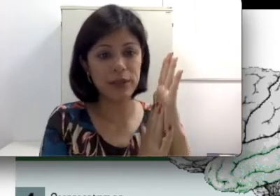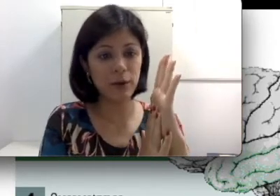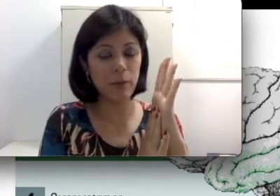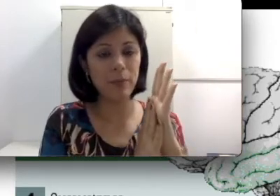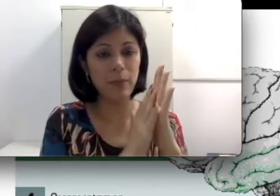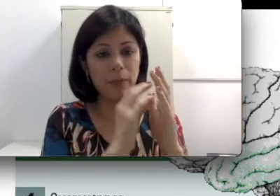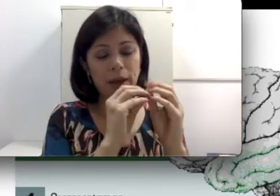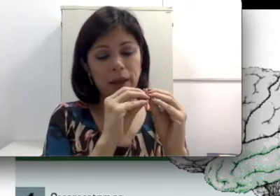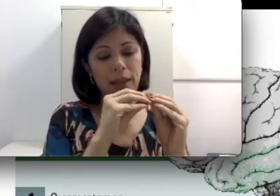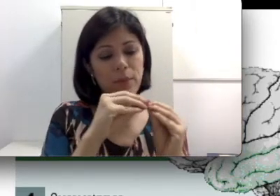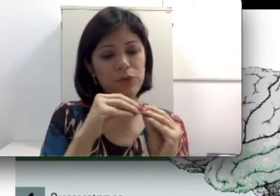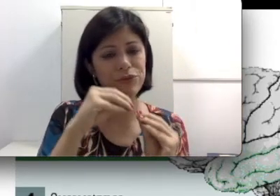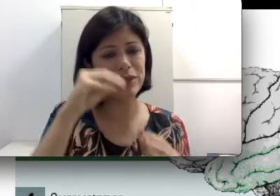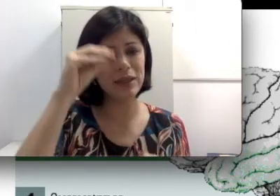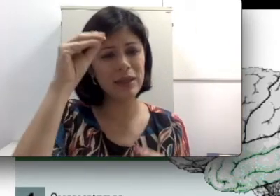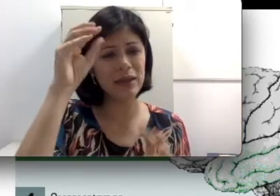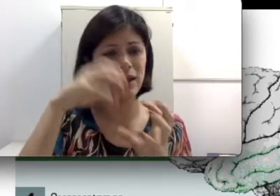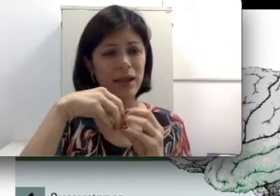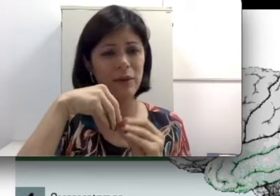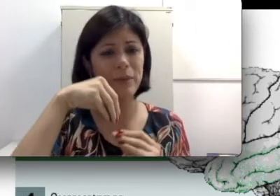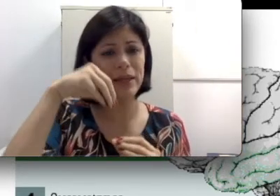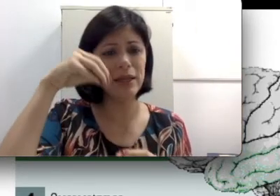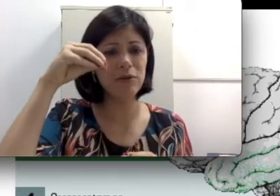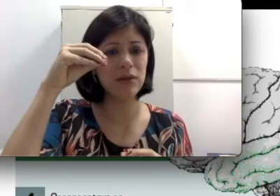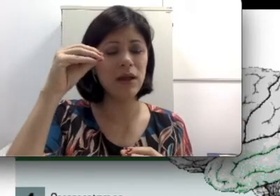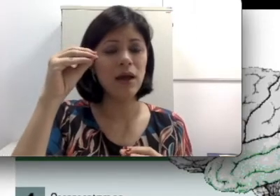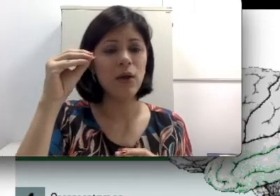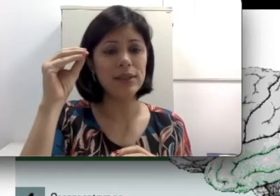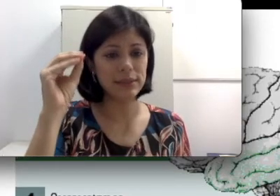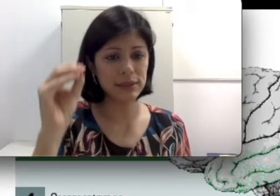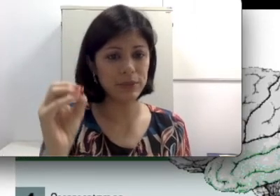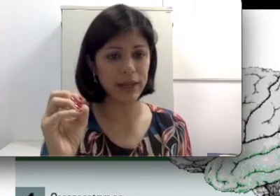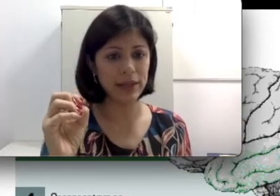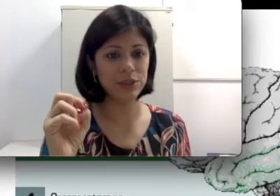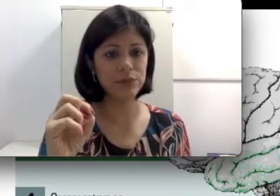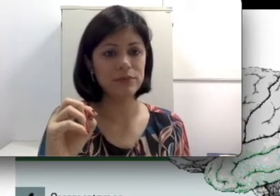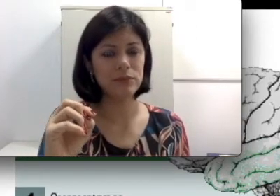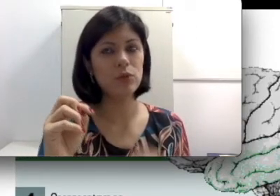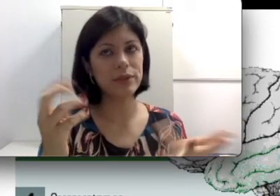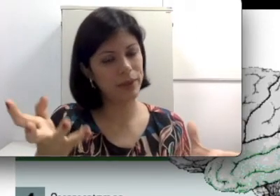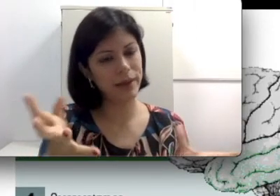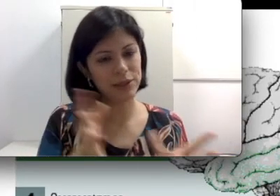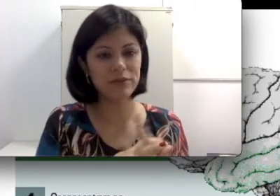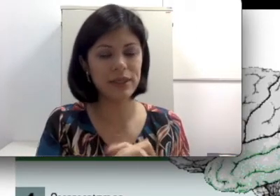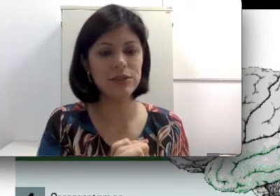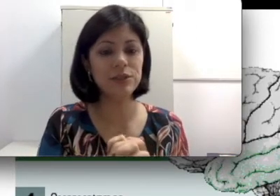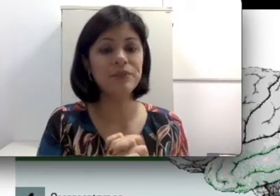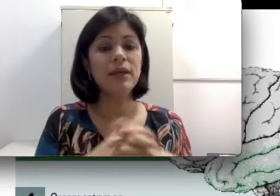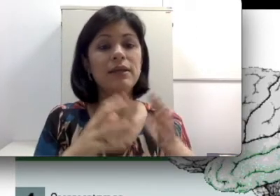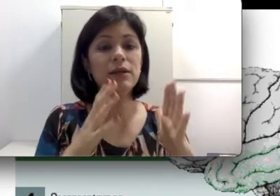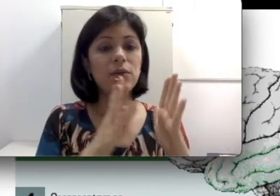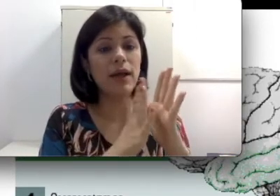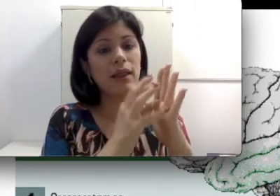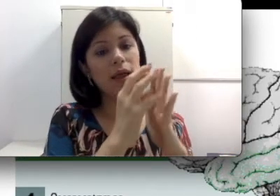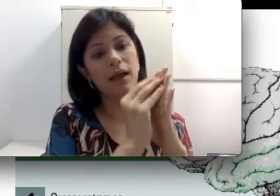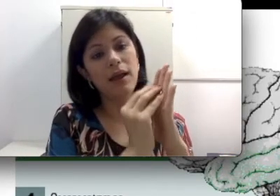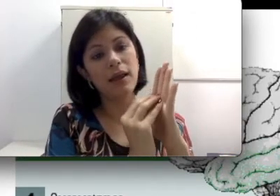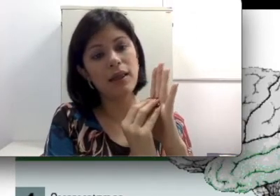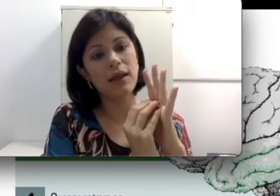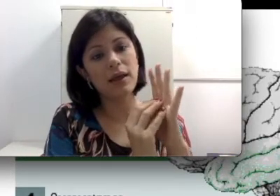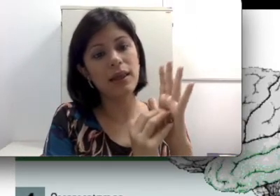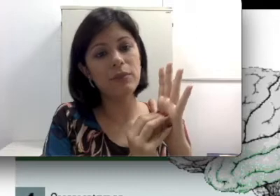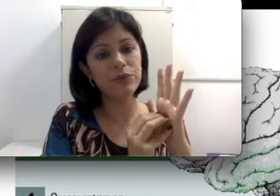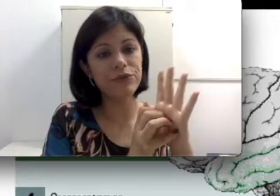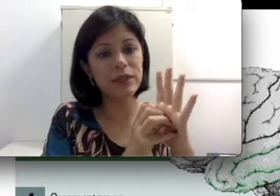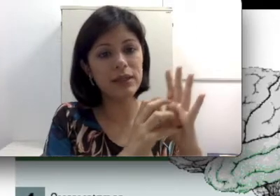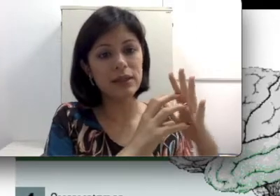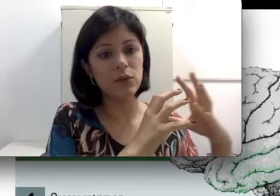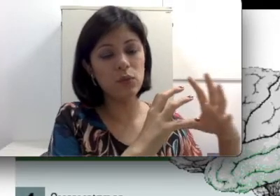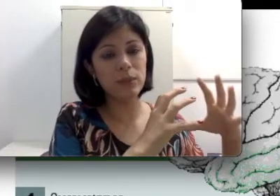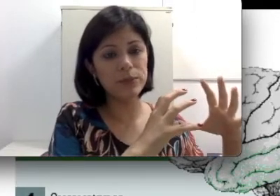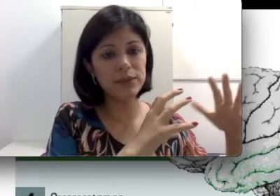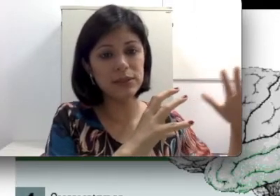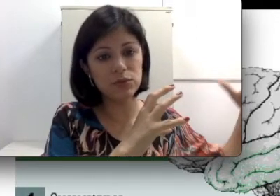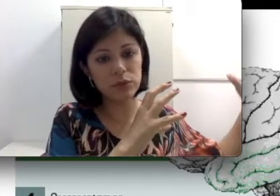timpânica. Ela é muito fininha, é uma película transparente então uma exposição do ouvido